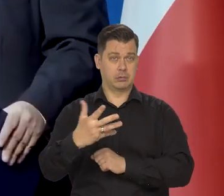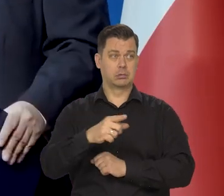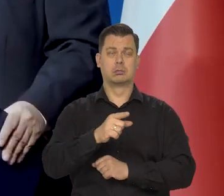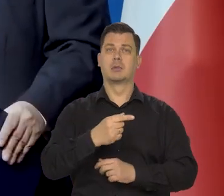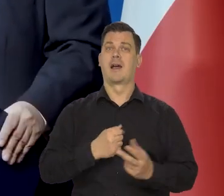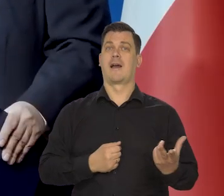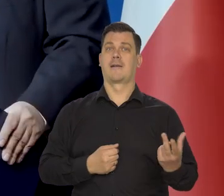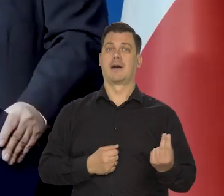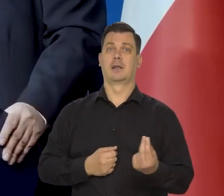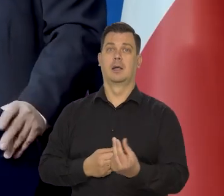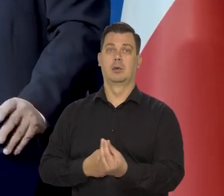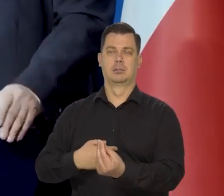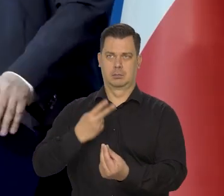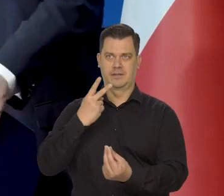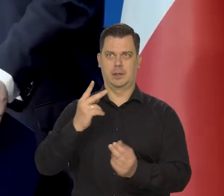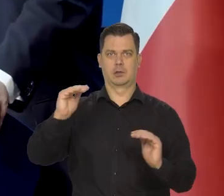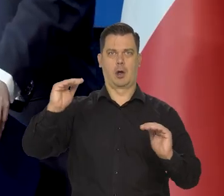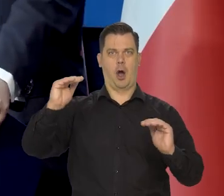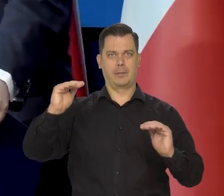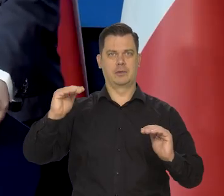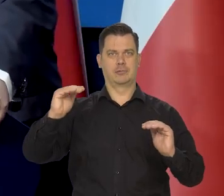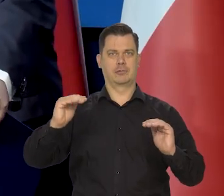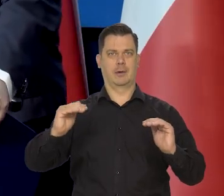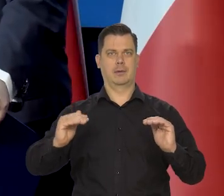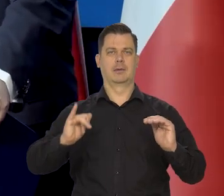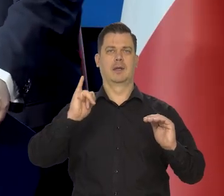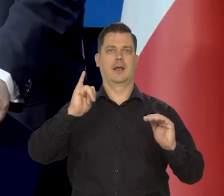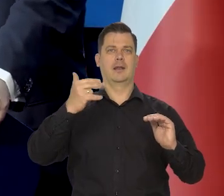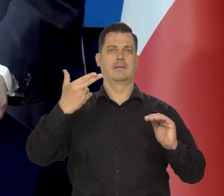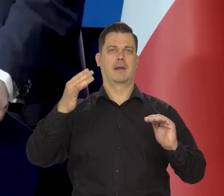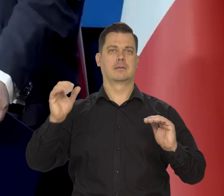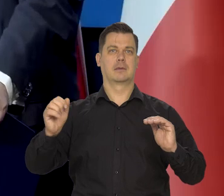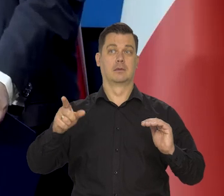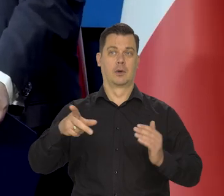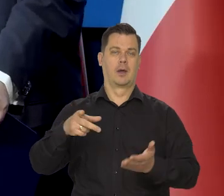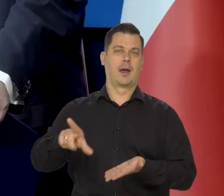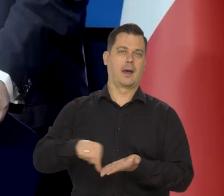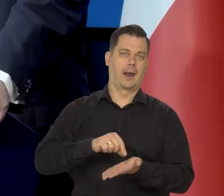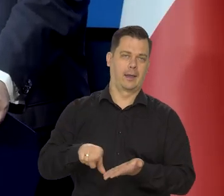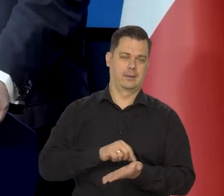w kolejnych kwartałach i to widzimy w danych dotyczących kredytu konsumpcyjnego,